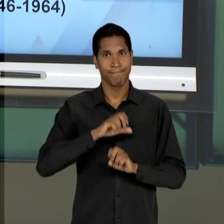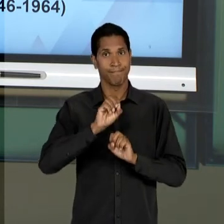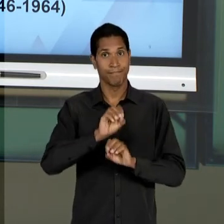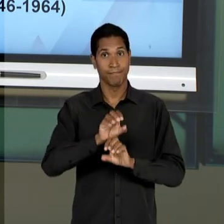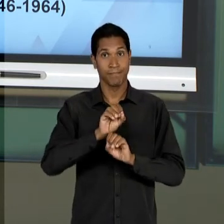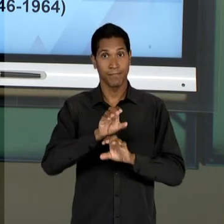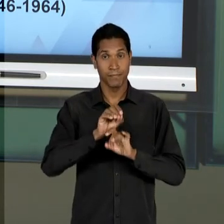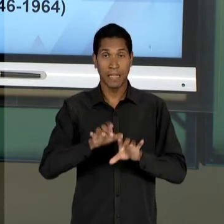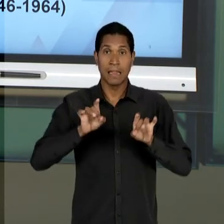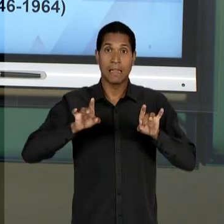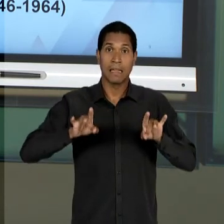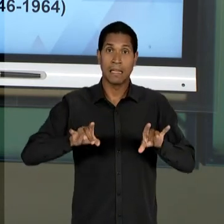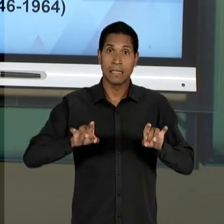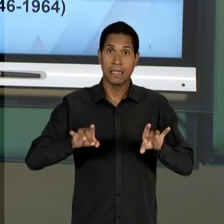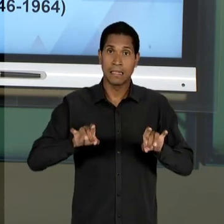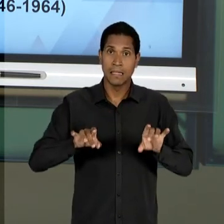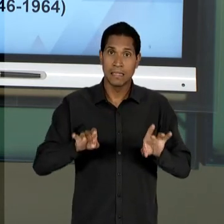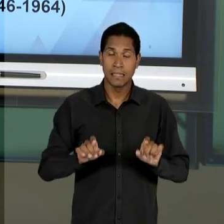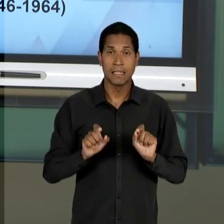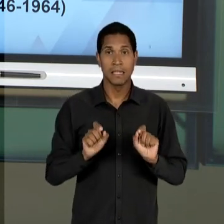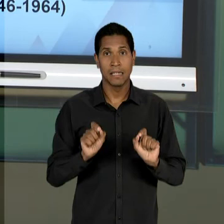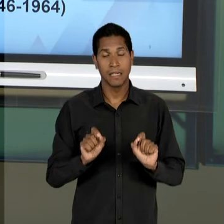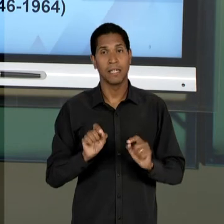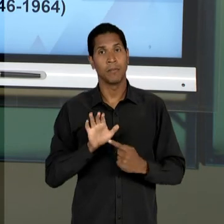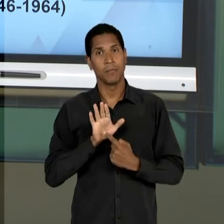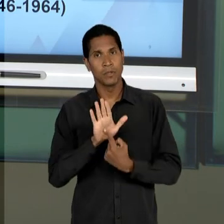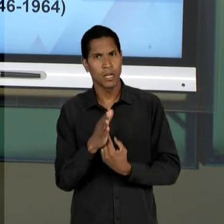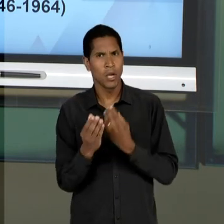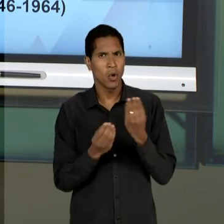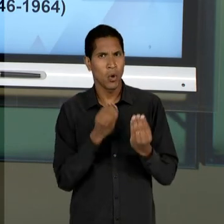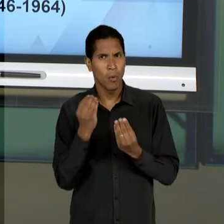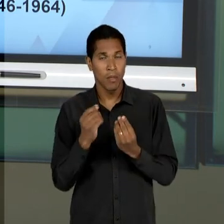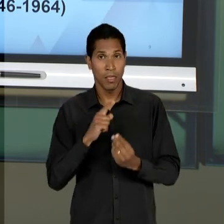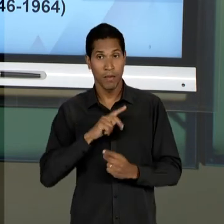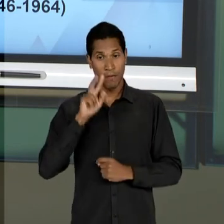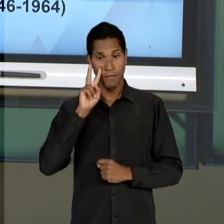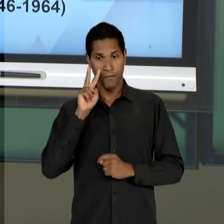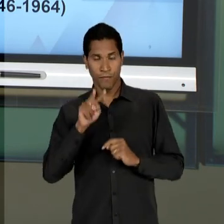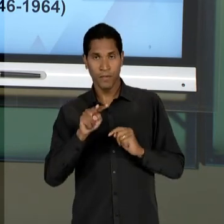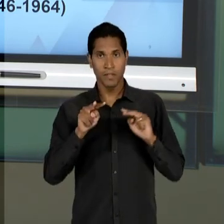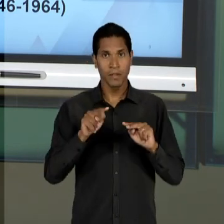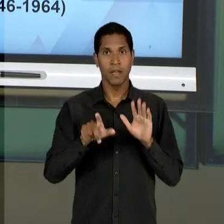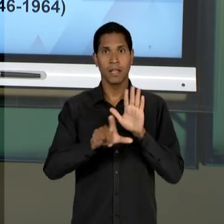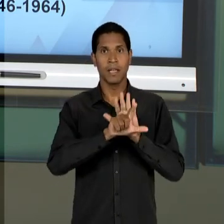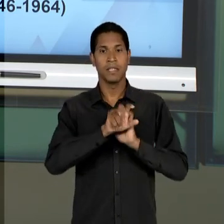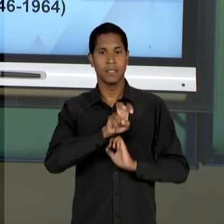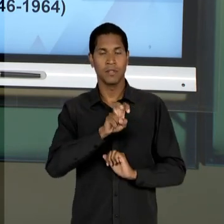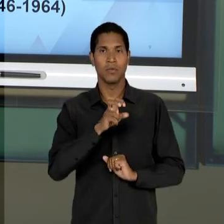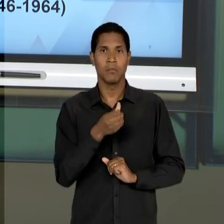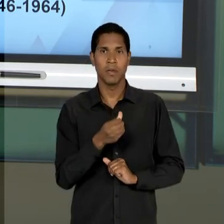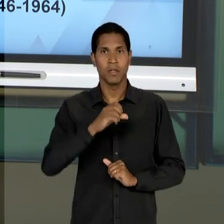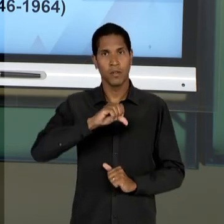TECNICISTA E TAMBÉM VAMOS LANÇAR UM OLHAR PARA A LEI 5692/71. ATÉ LÁ.